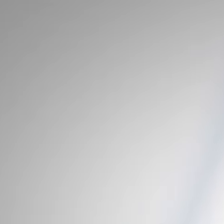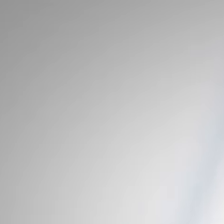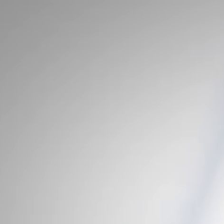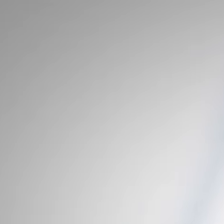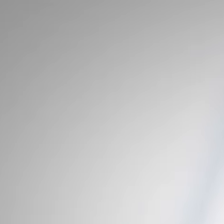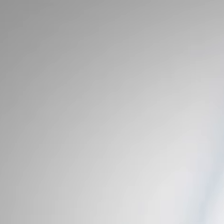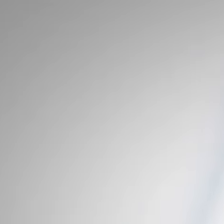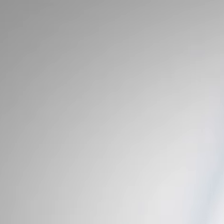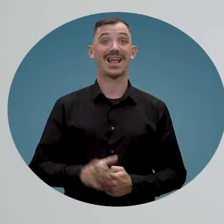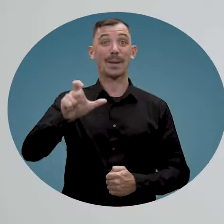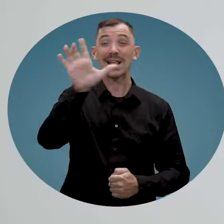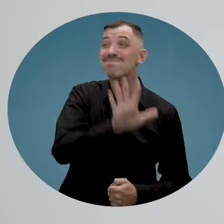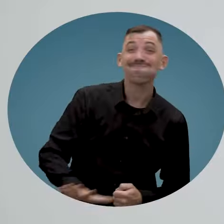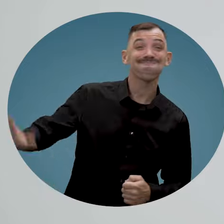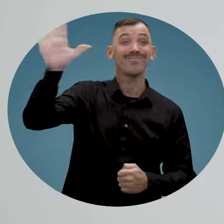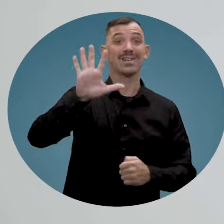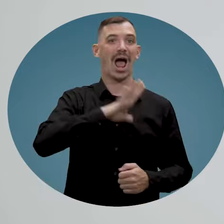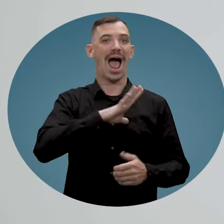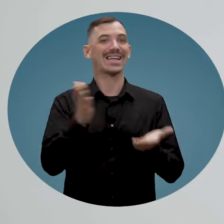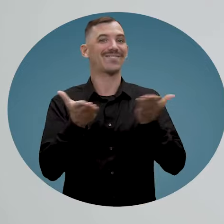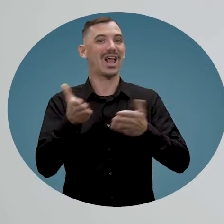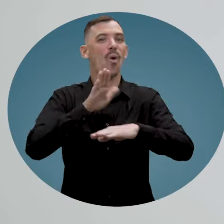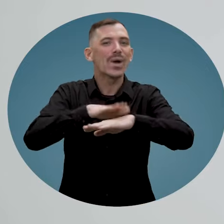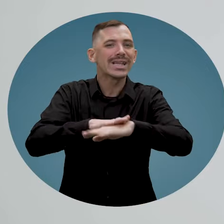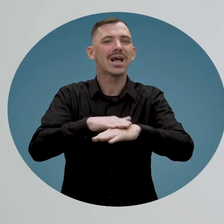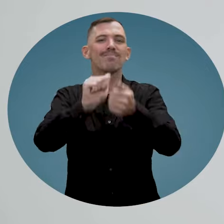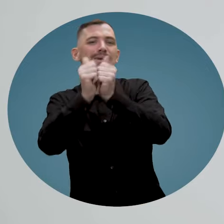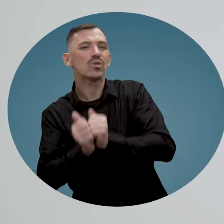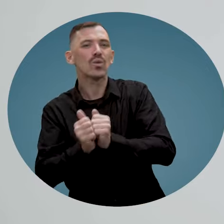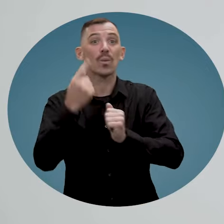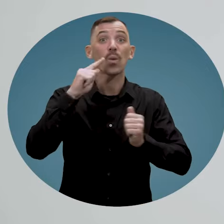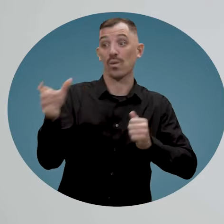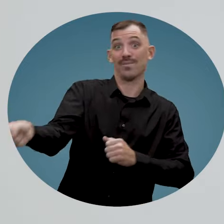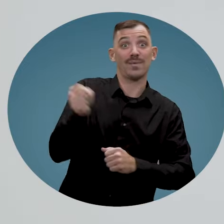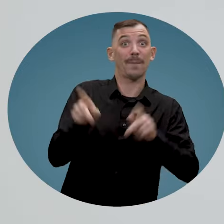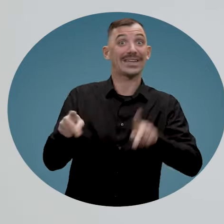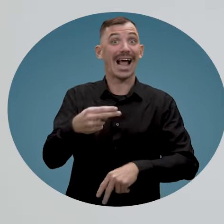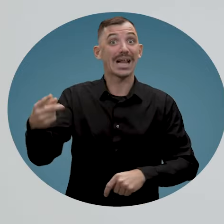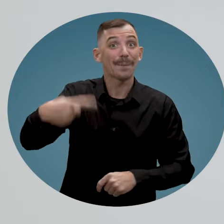Au Québec, il existe des services-conseils et des mesures pour l'embauche des personnes handicapées que ce soit